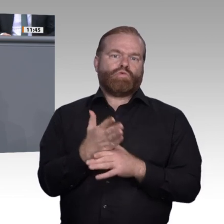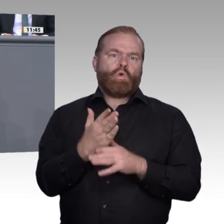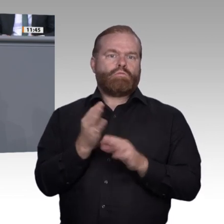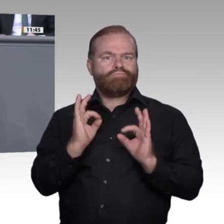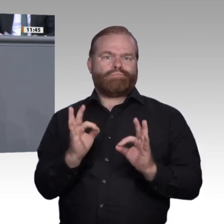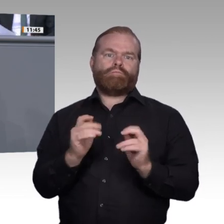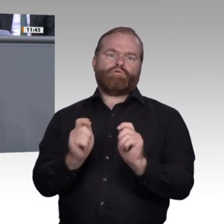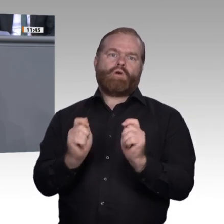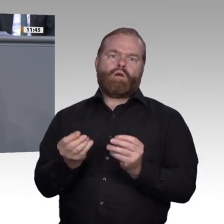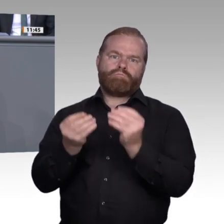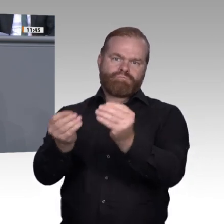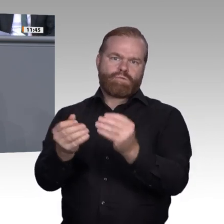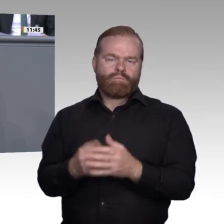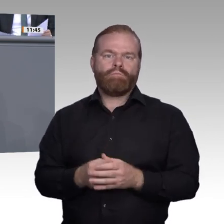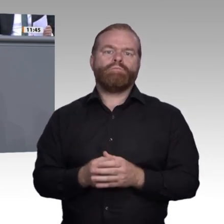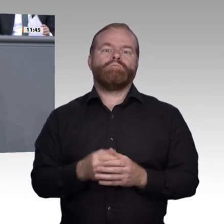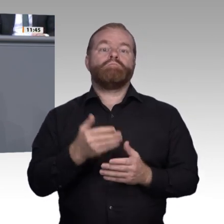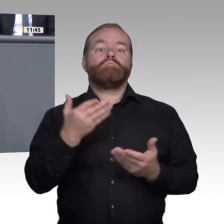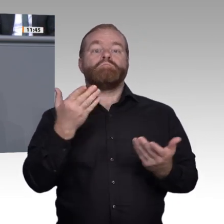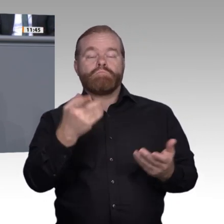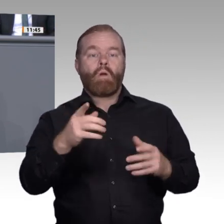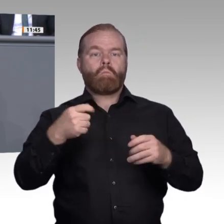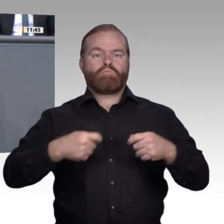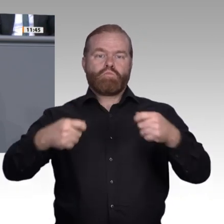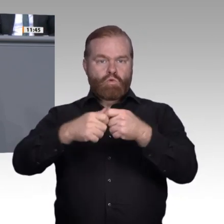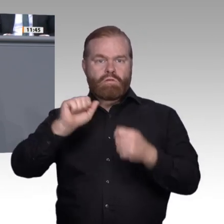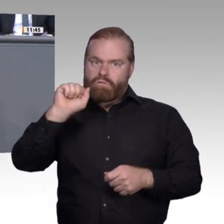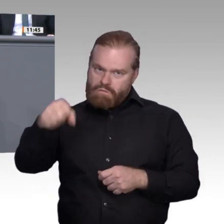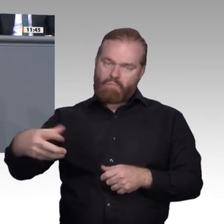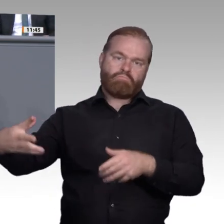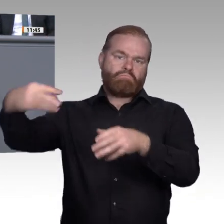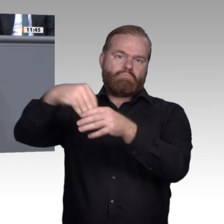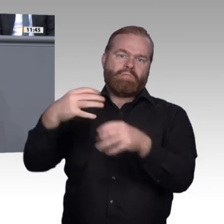Persönlichkeitsentwicklung und neuronalen Vernetzung nach Meinung etlicher Experten